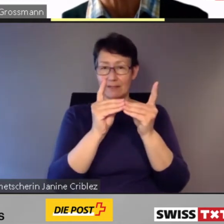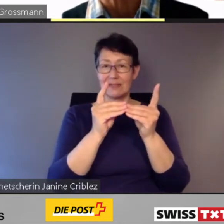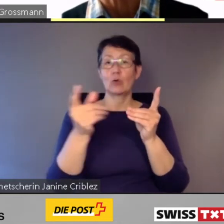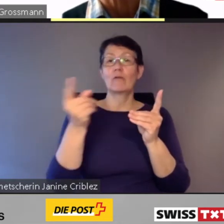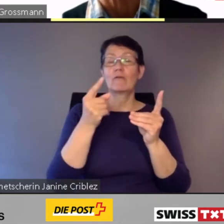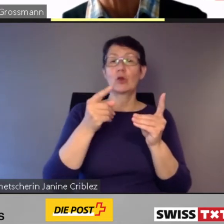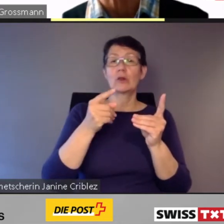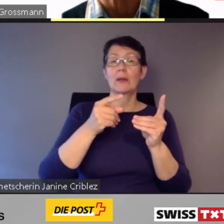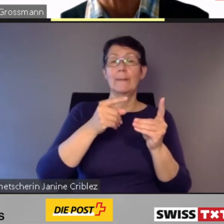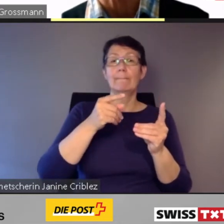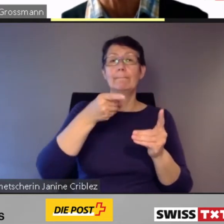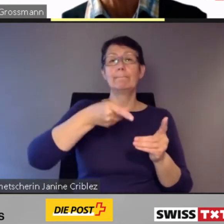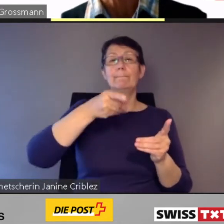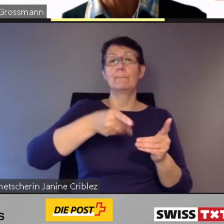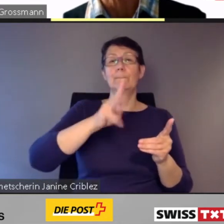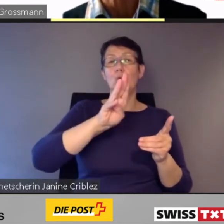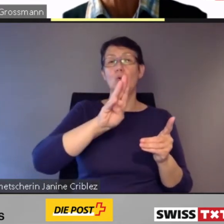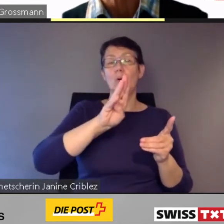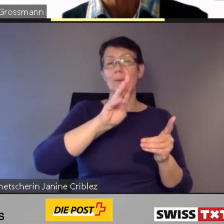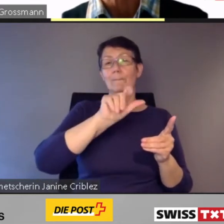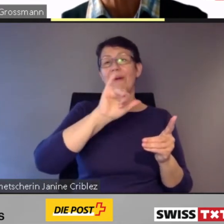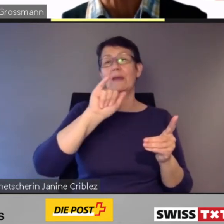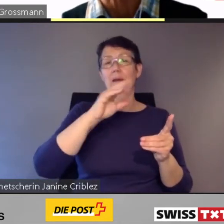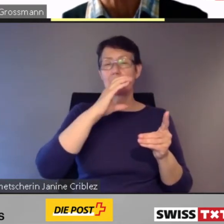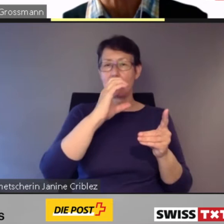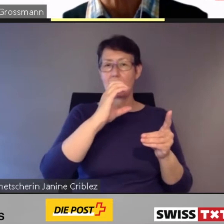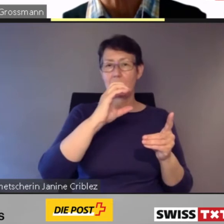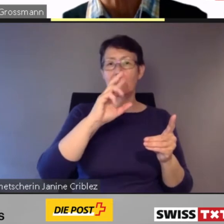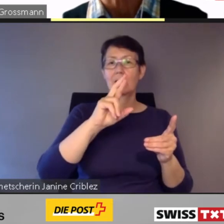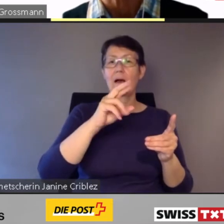und das Pilotprojekt Kollibri in Brig.